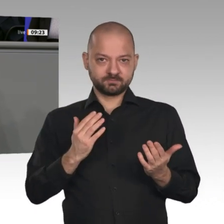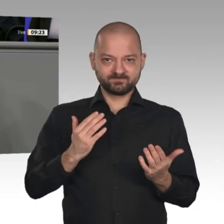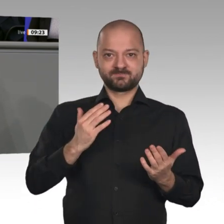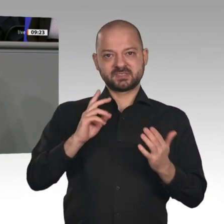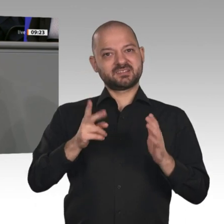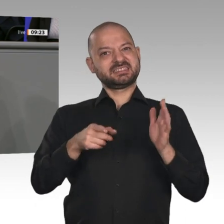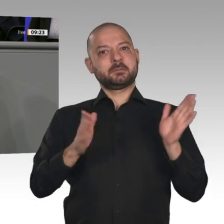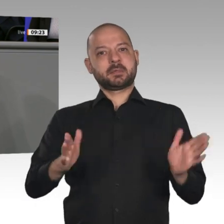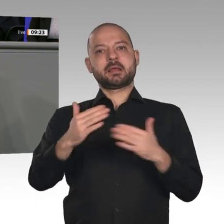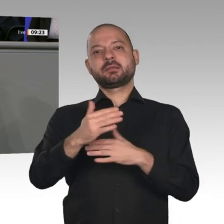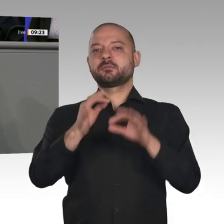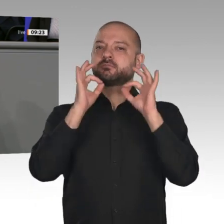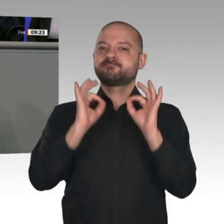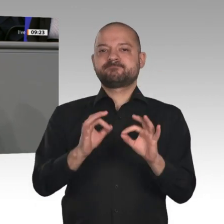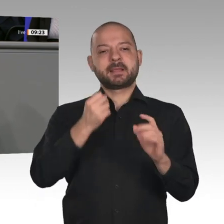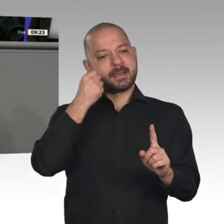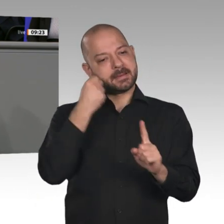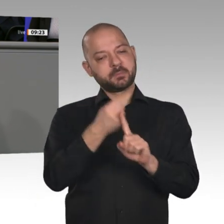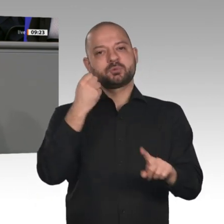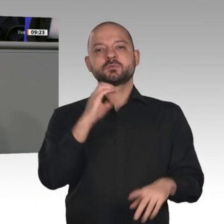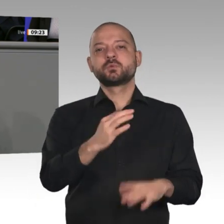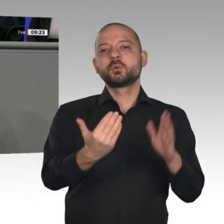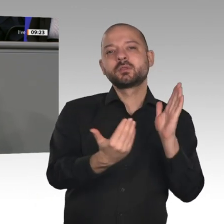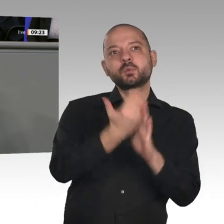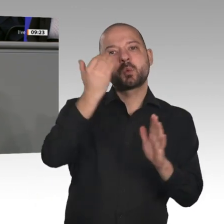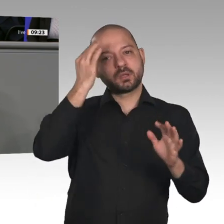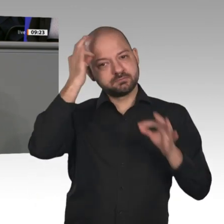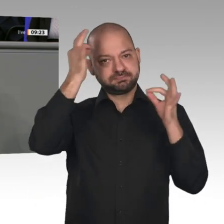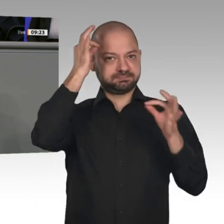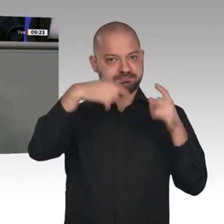geben und das Innovationspotenzial dieses Landes heben. Dabei machen wir aber auch